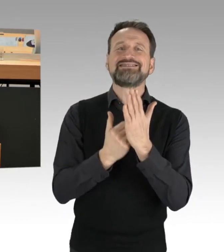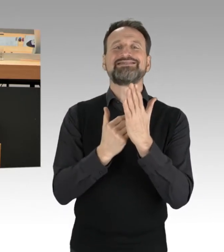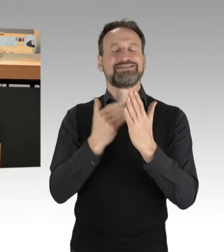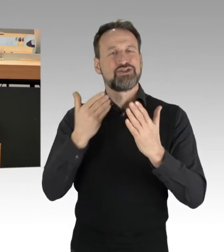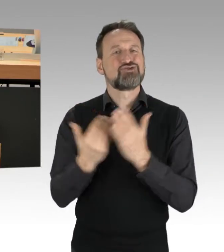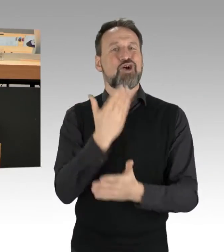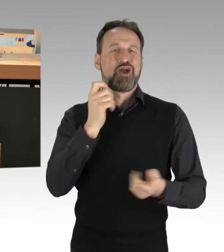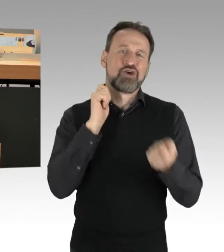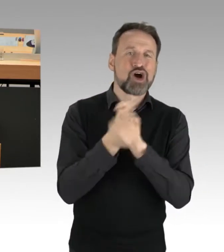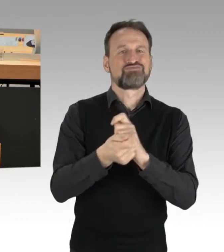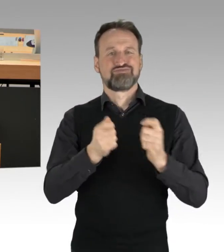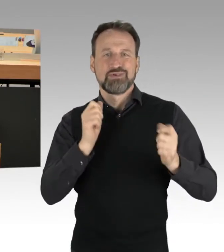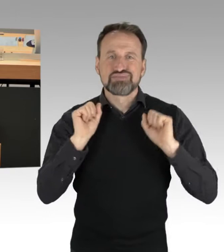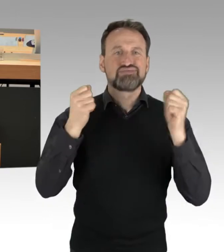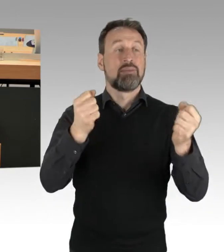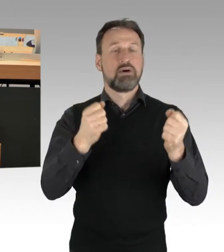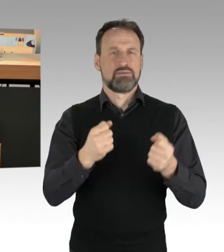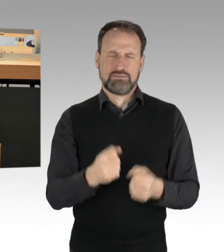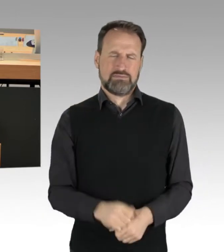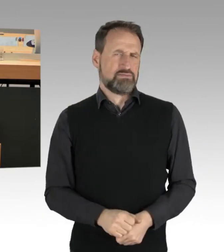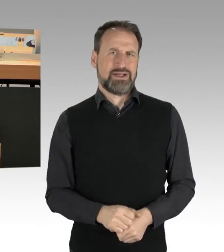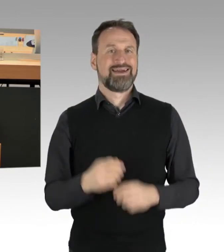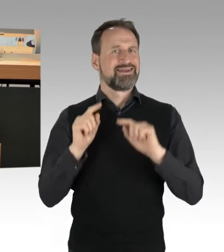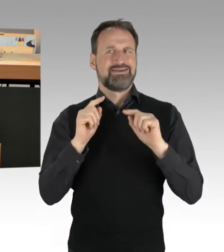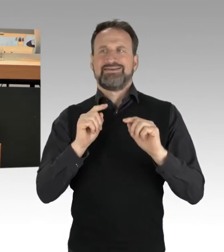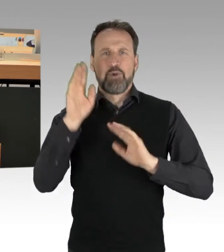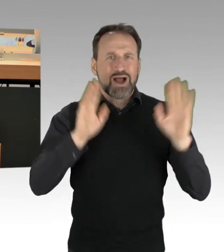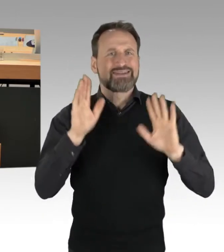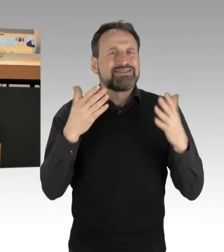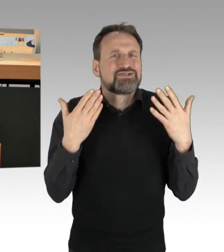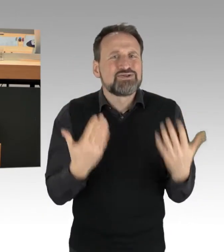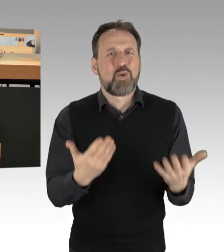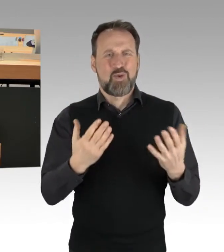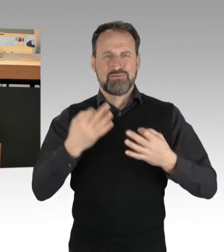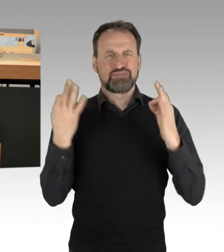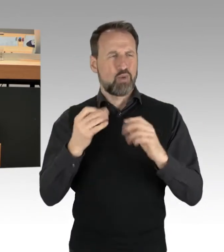Die Demokratie lebt von Auseinandersetzungen, von Reibung, von unterschiedlichen Haltungen und Positionen.